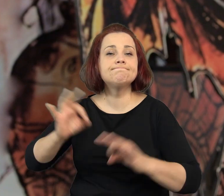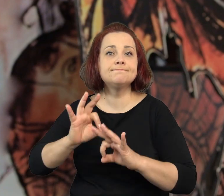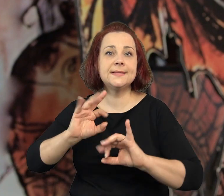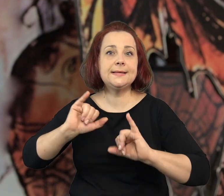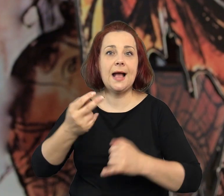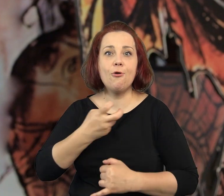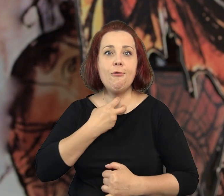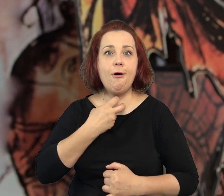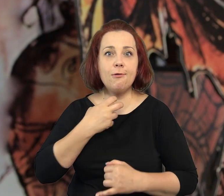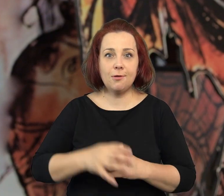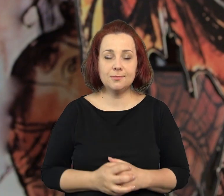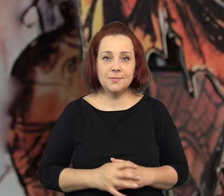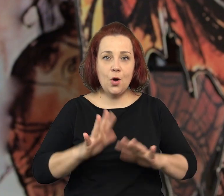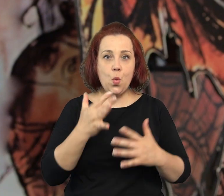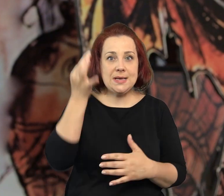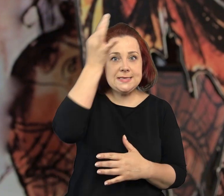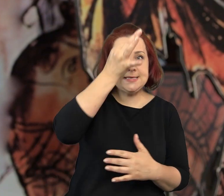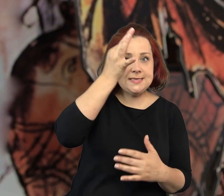Historia, która jest prawdziwym horrorem.